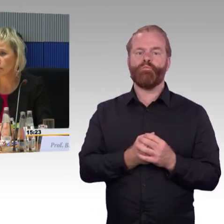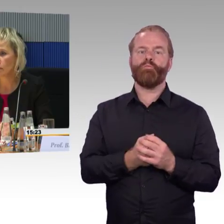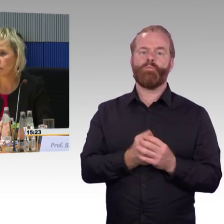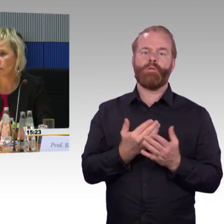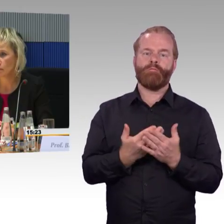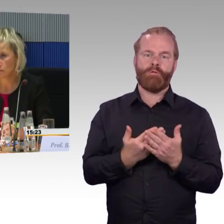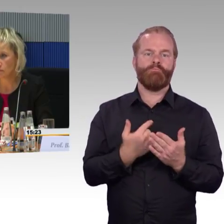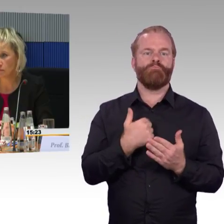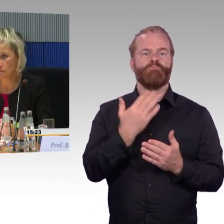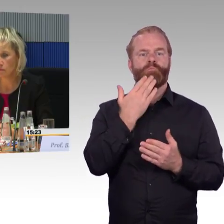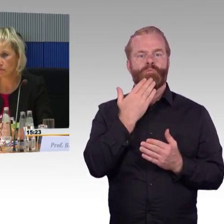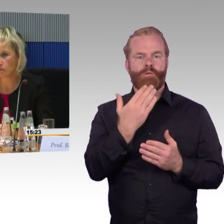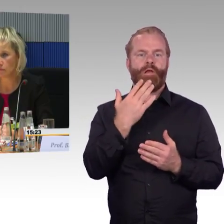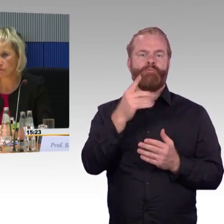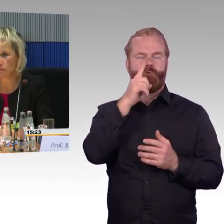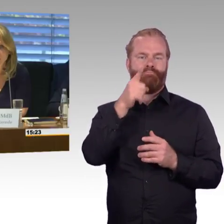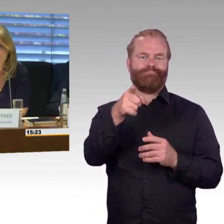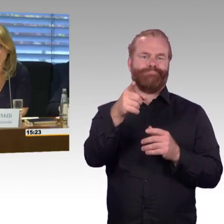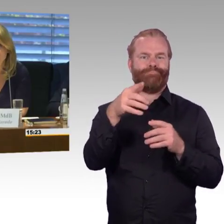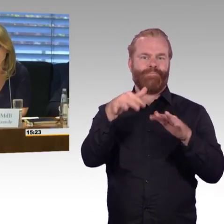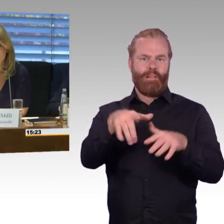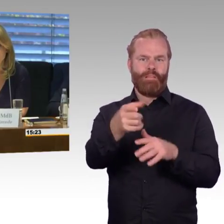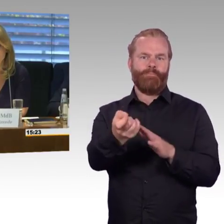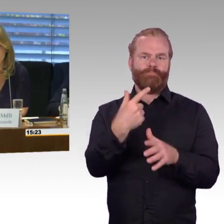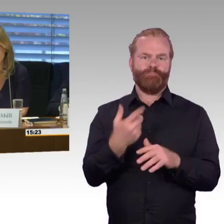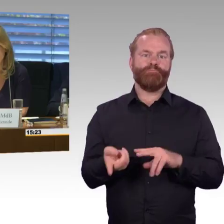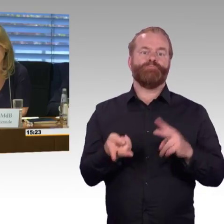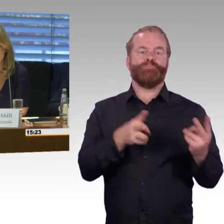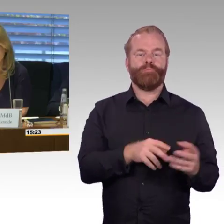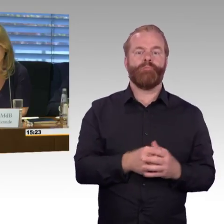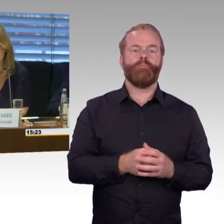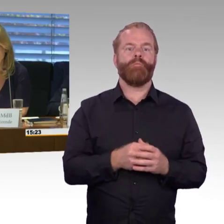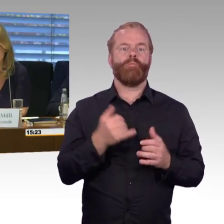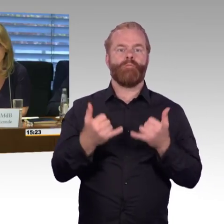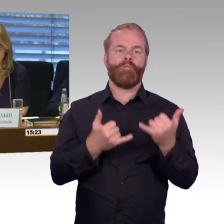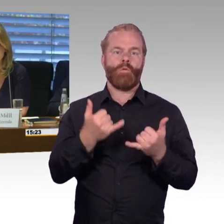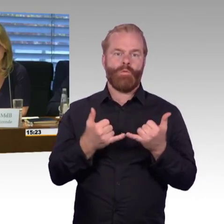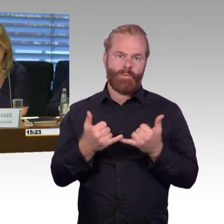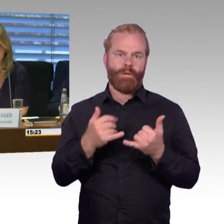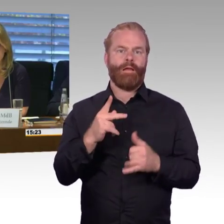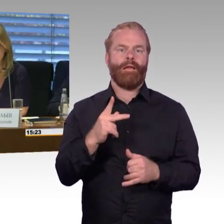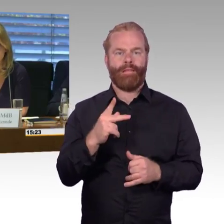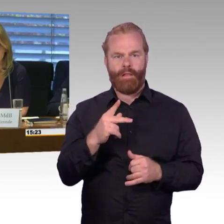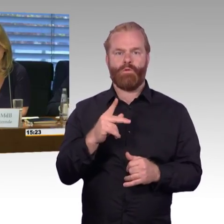wenn die Aufzüge auch funktionieren. Die Frage vorhin, wie ist das mit der Zuverlässigkeit, wird die denn gemessen?